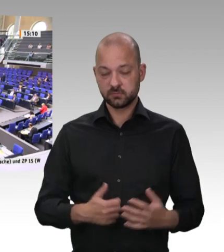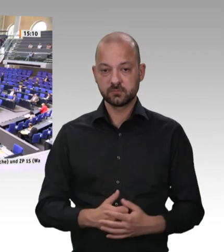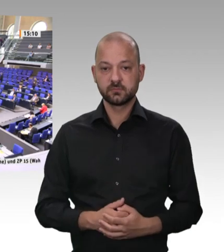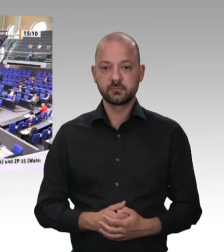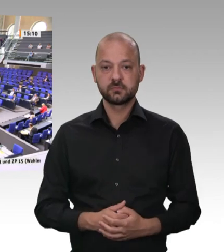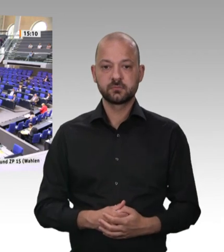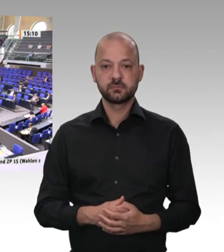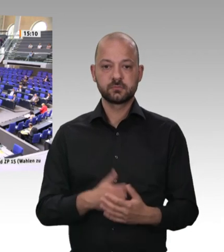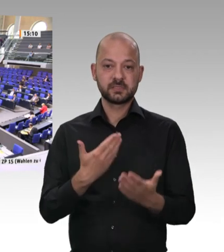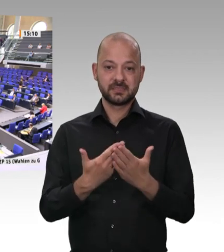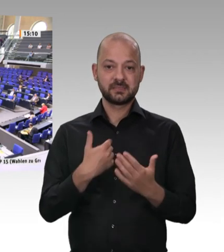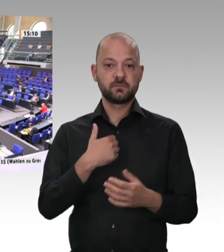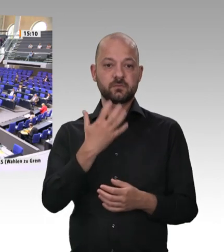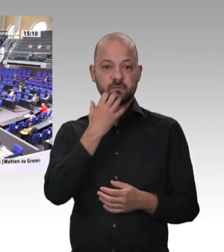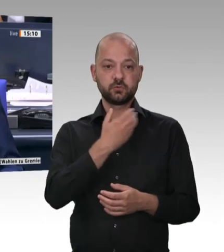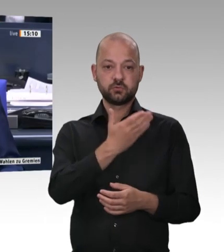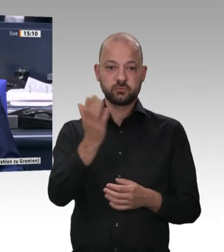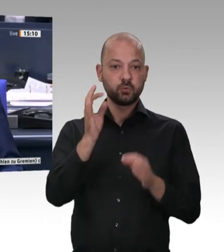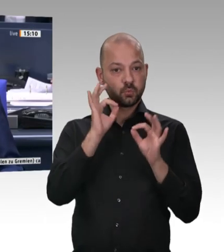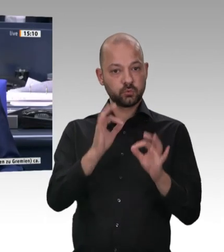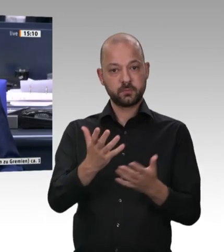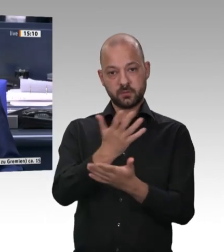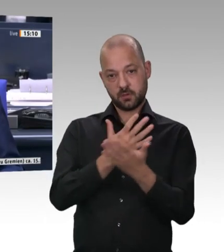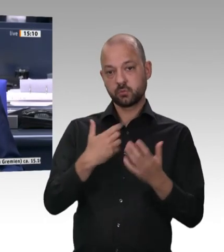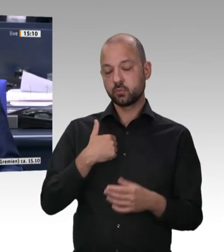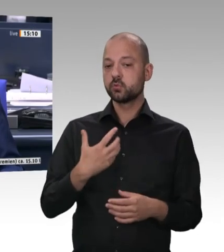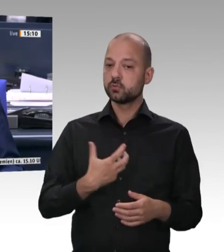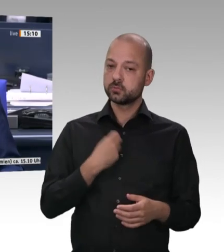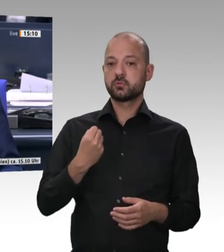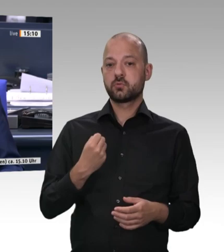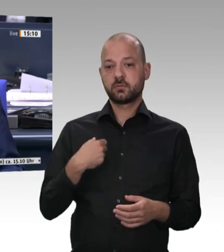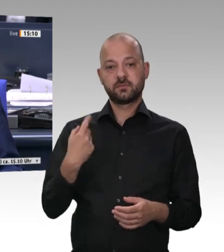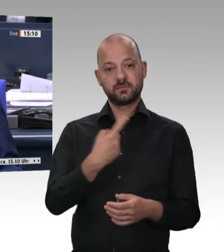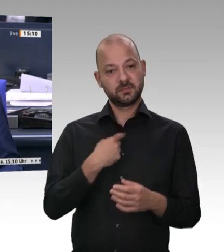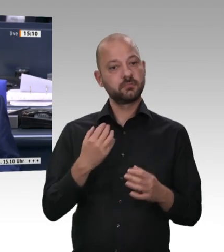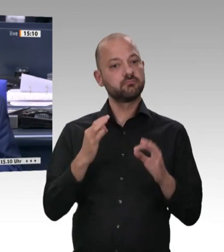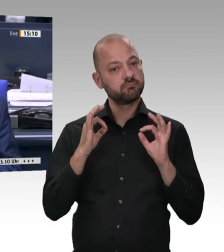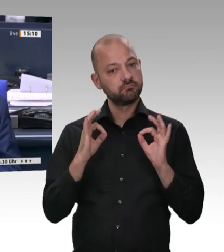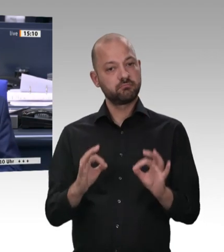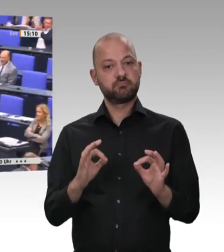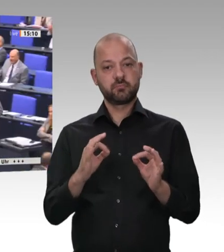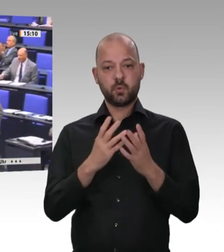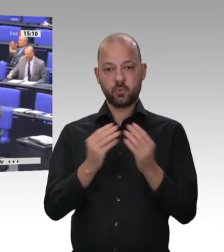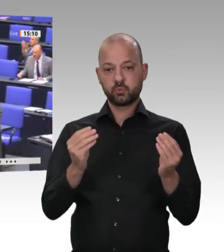für die Geduld. Sie hatten mit Sicherheit den längsten Redebeitrag. – Nächster Redner ist für die SPD-Fraktion der Kollege Rainer Spiering.